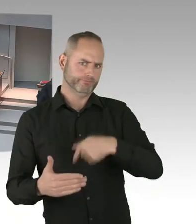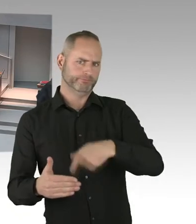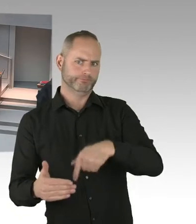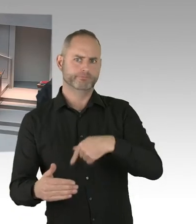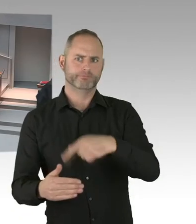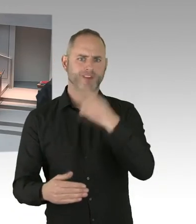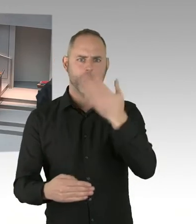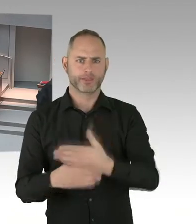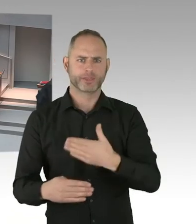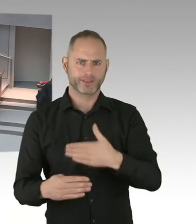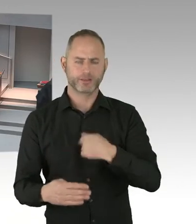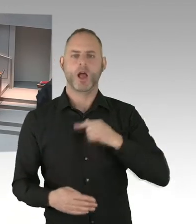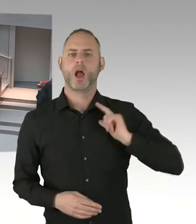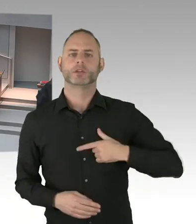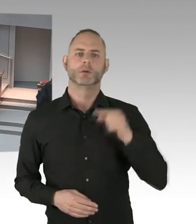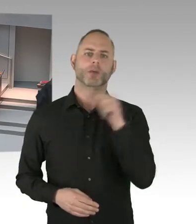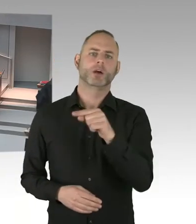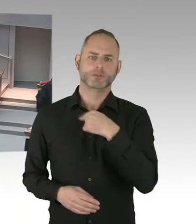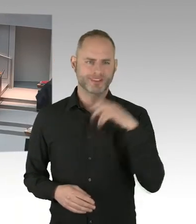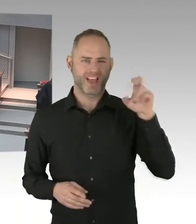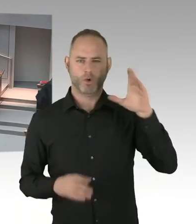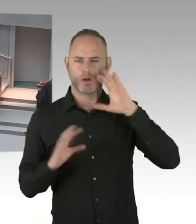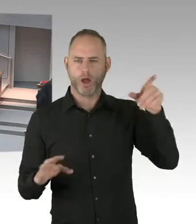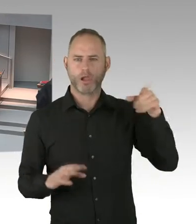Entsprechend öffentlich sichern müssen.